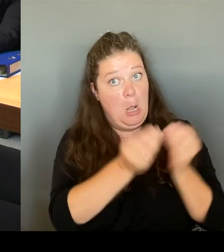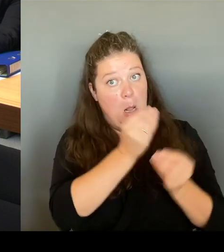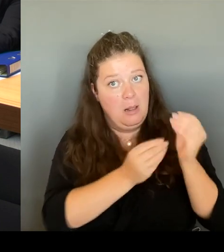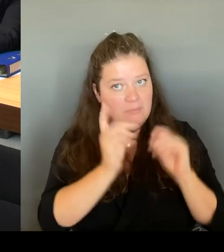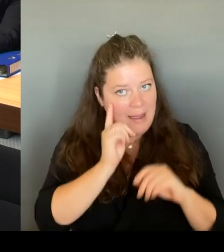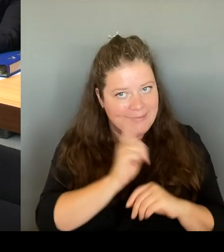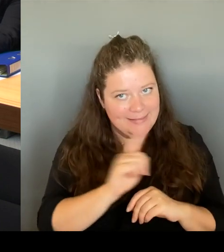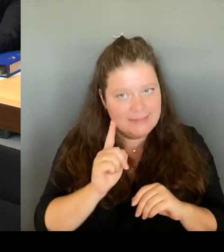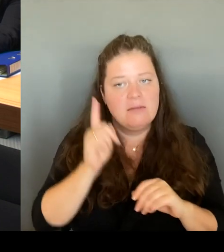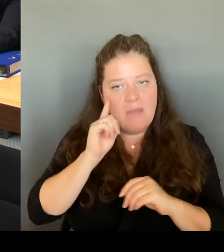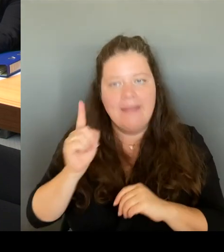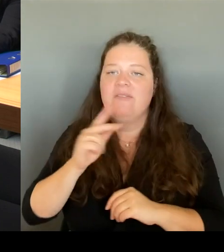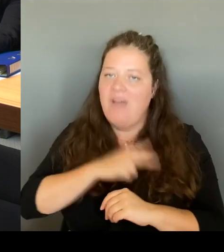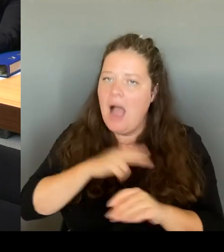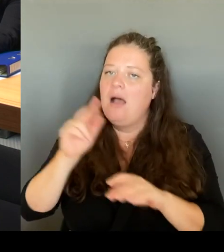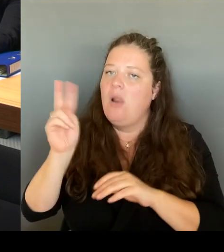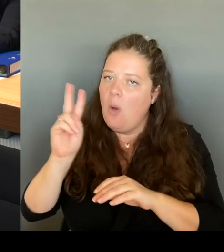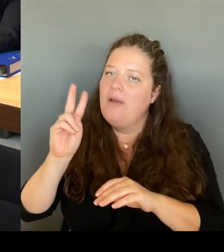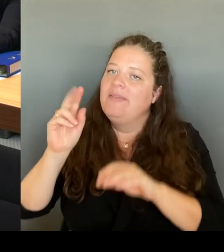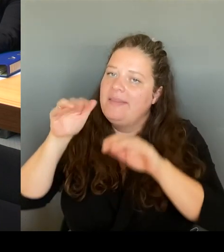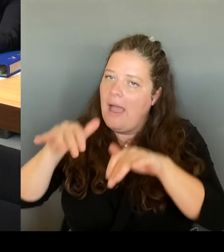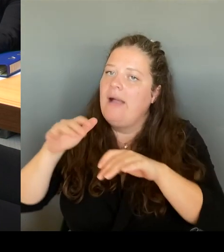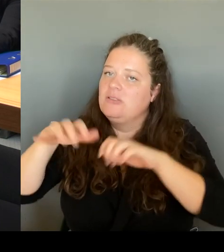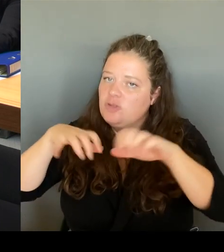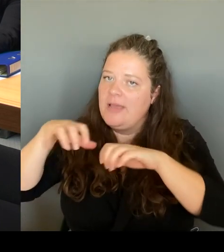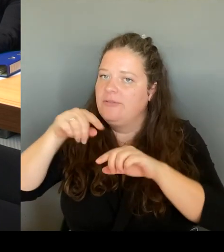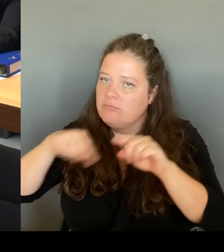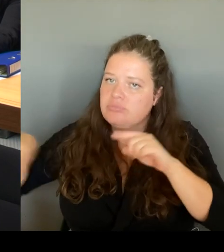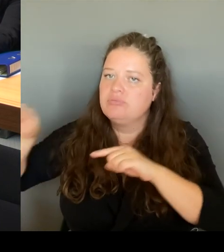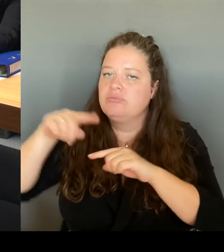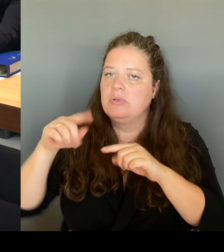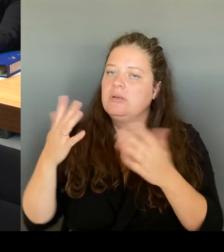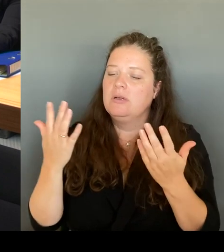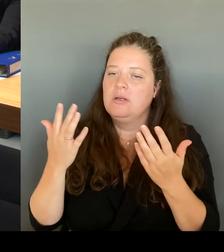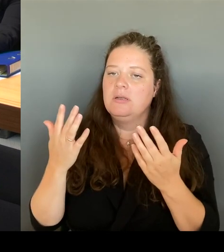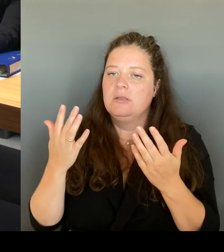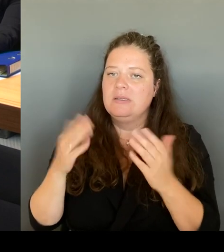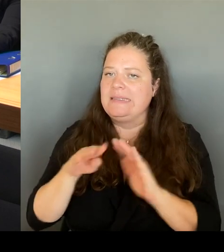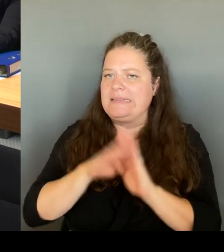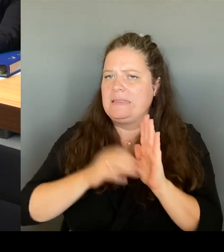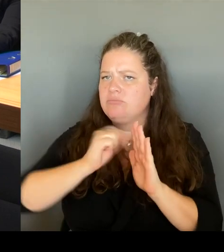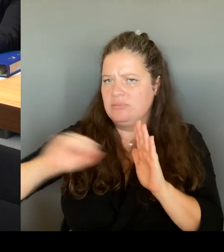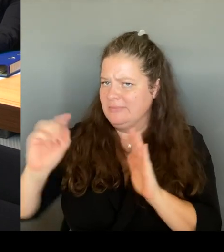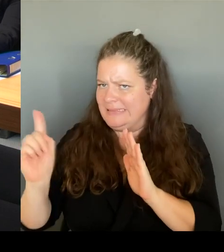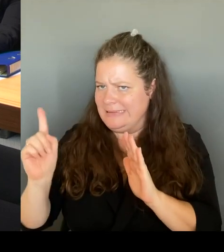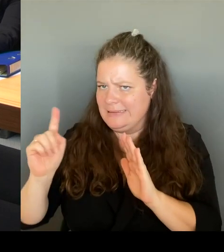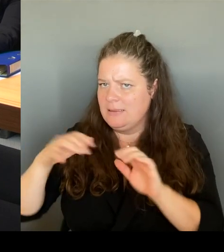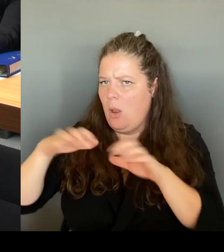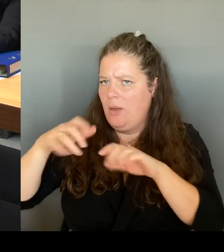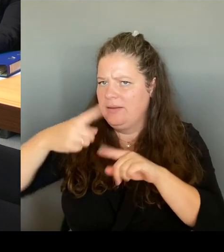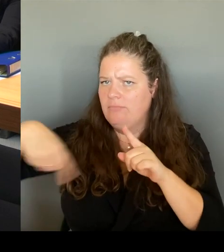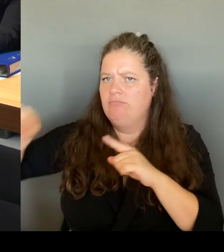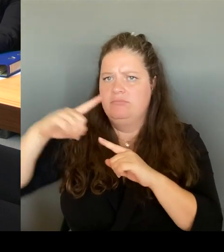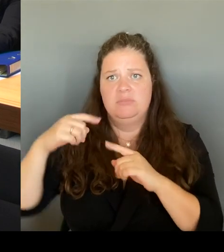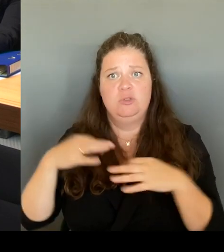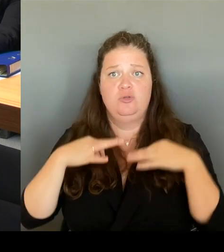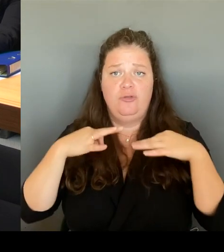Sie haben weniger Diebstahl. Wir haben über 30.000 Stunden mittlerweile, wo auch